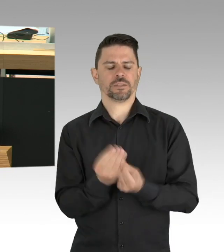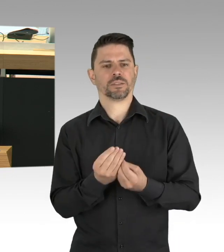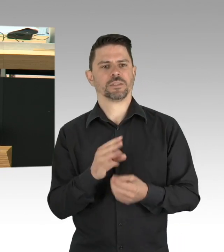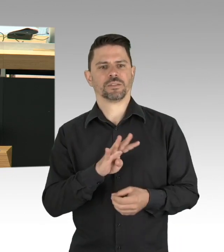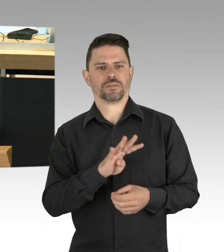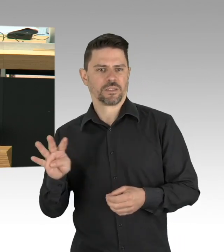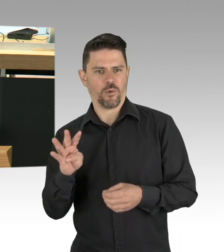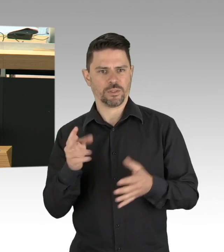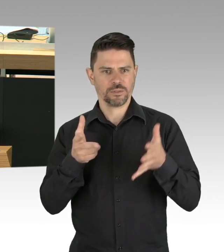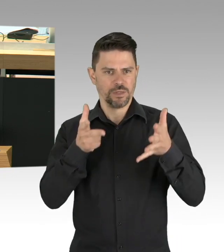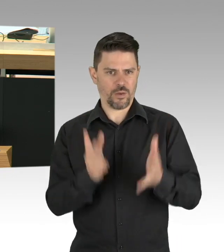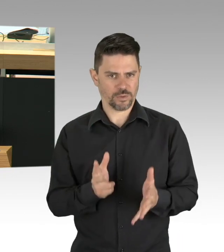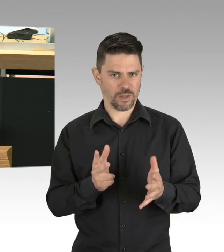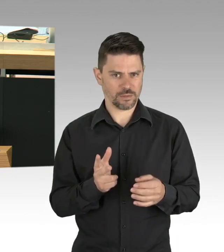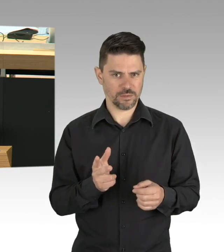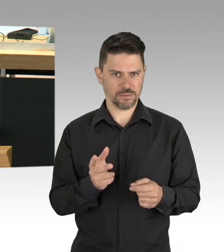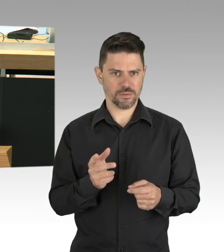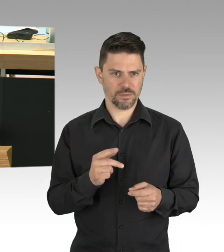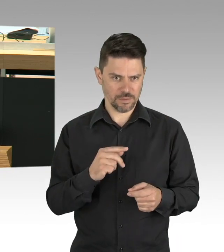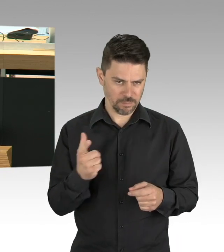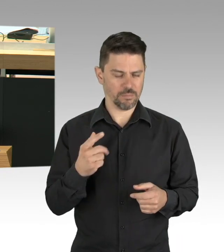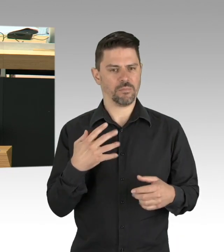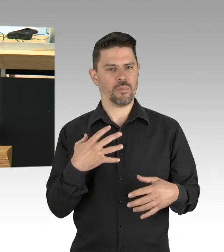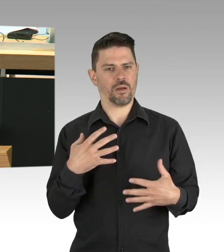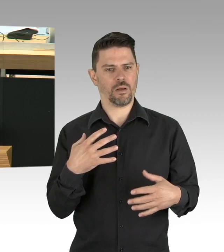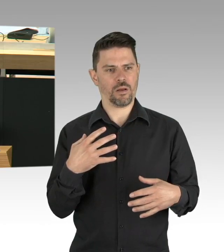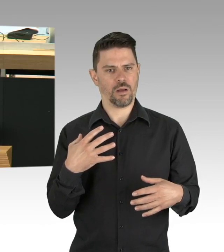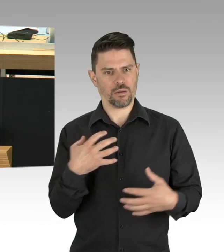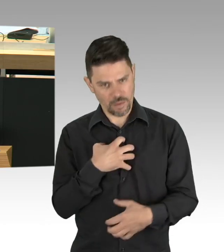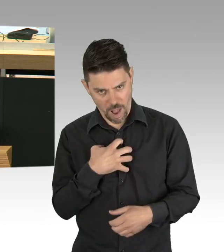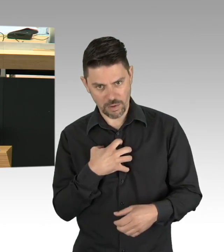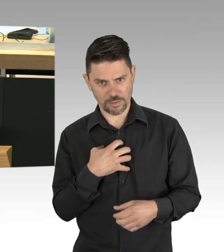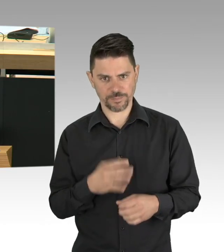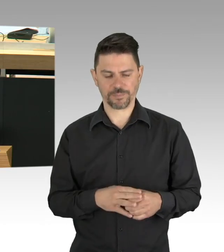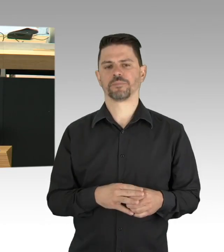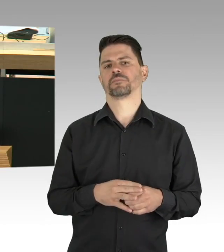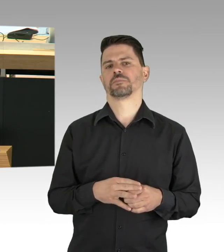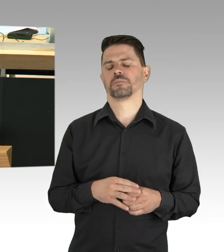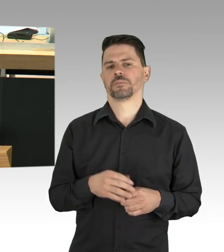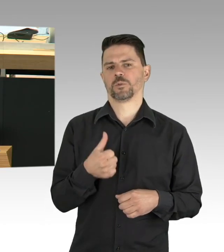von denen Stand gestern 604 in einem Krankenhaus behandelt werden, davon 157 intensivmedizinisch,